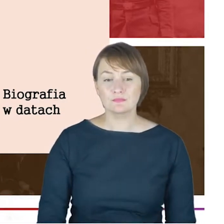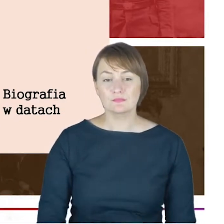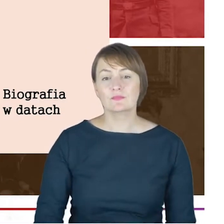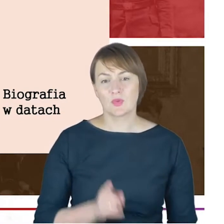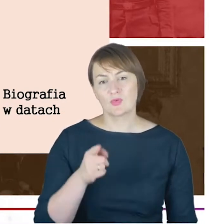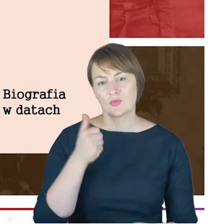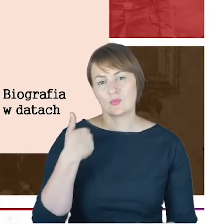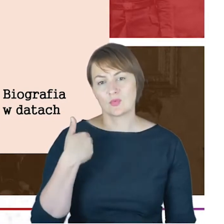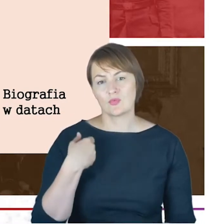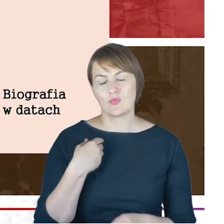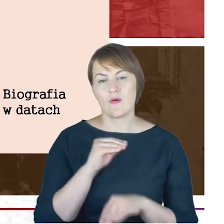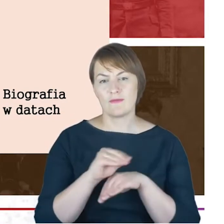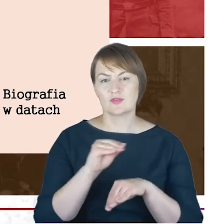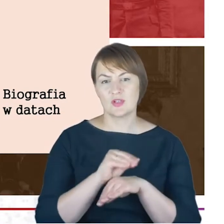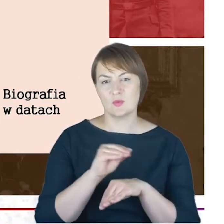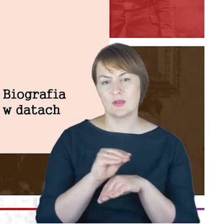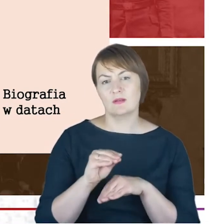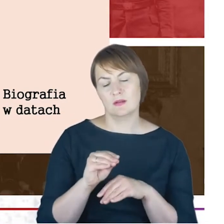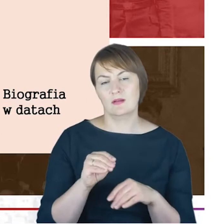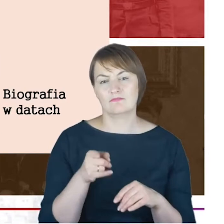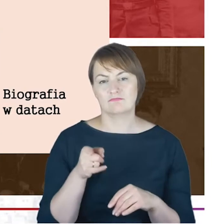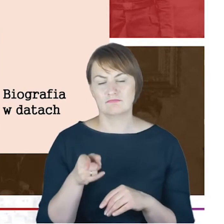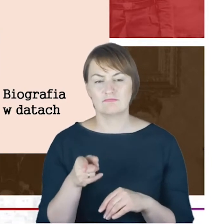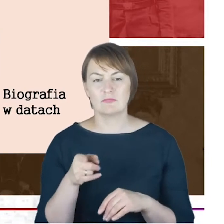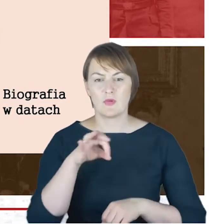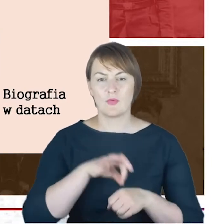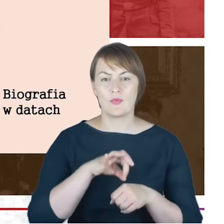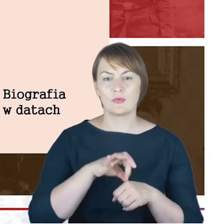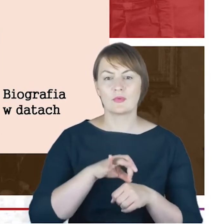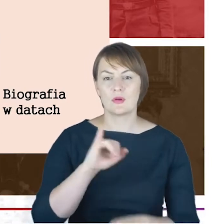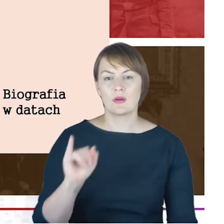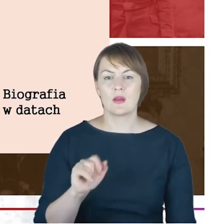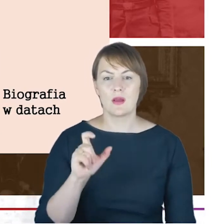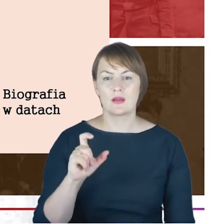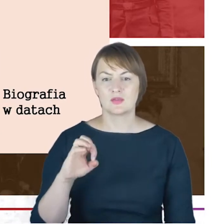rabiniczne dr Jacoba Cohna.